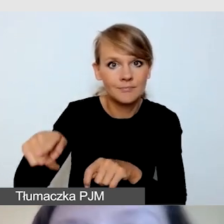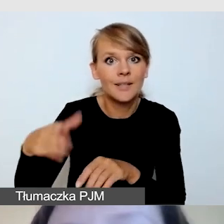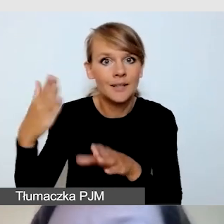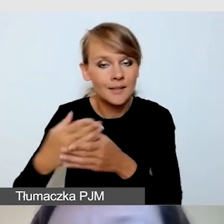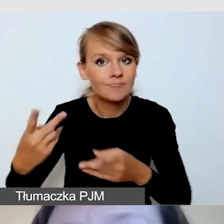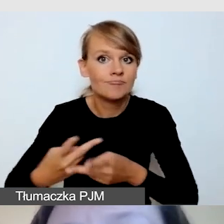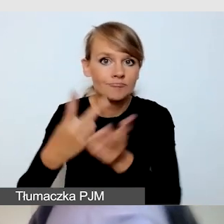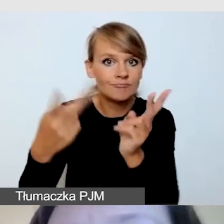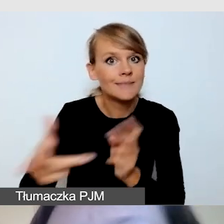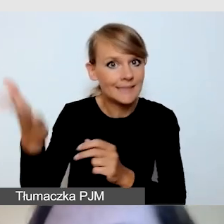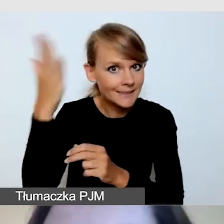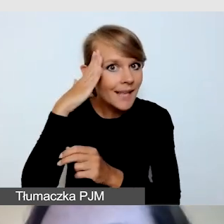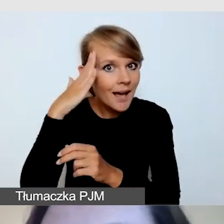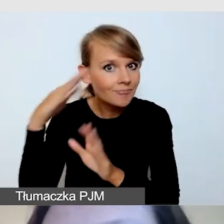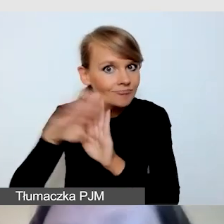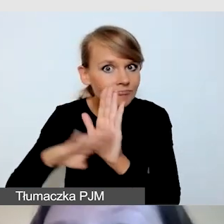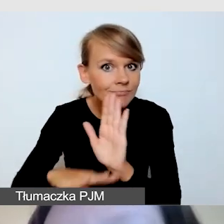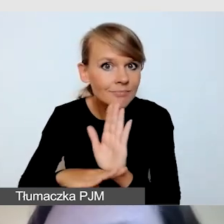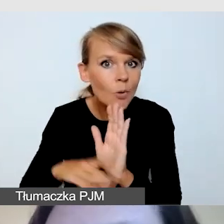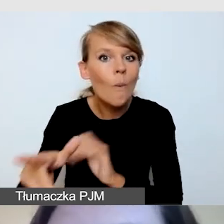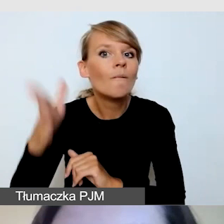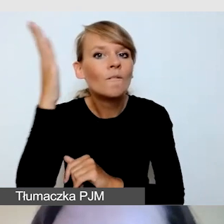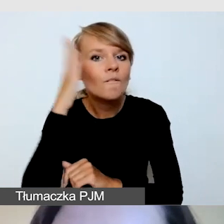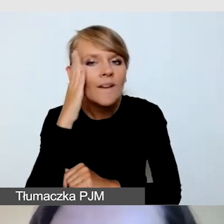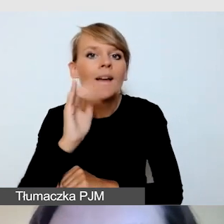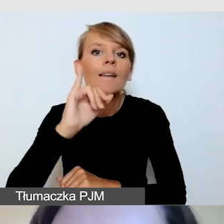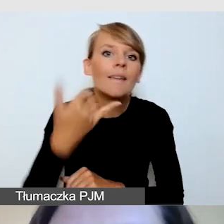Czy wie, w jaki sposób i gdzie umieścić tłumacza.